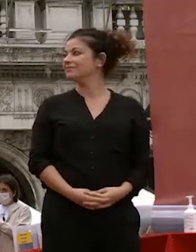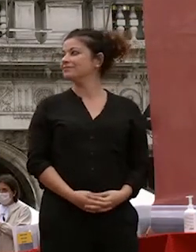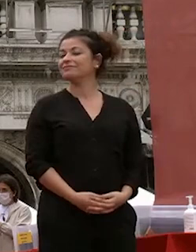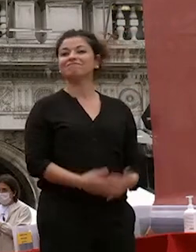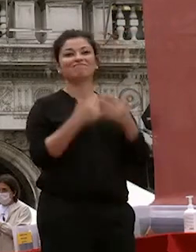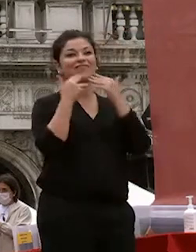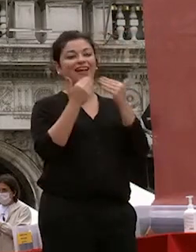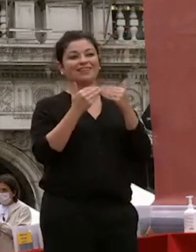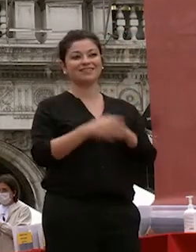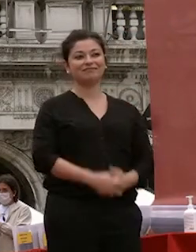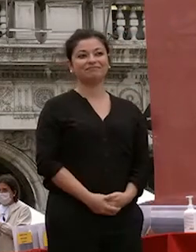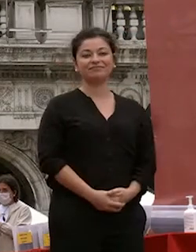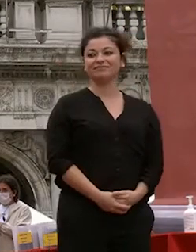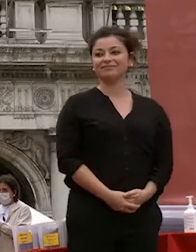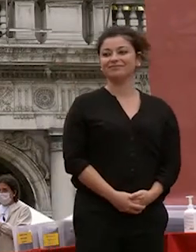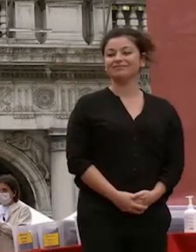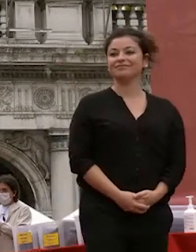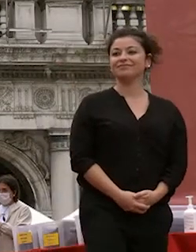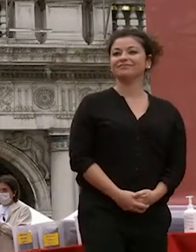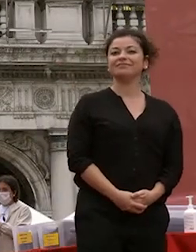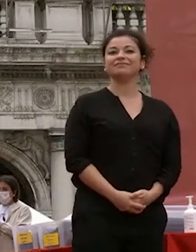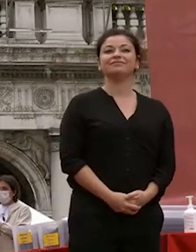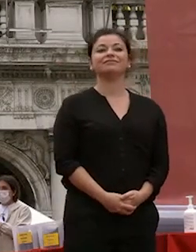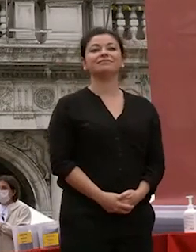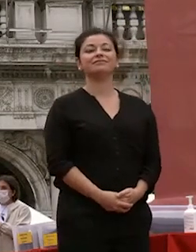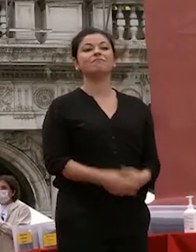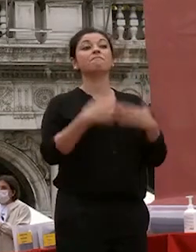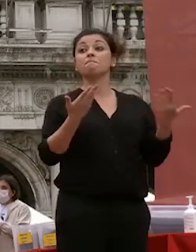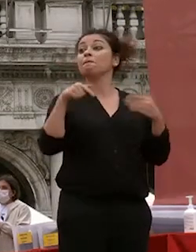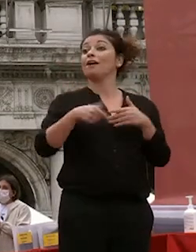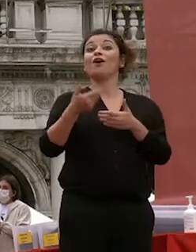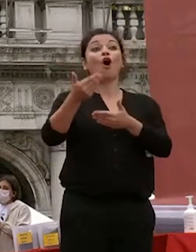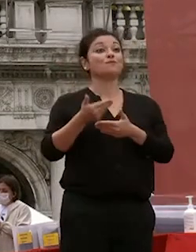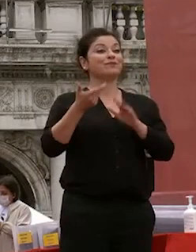grazie a voi e ora abbiamo sempre un ospite d'onore a queste manifestazioni